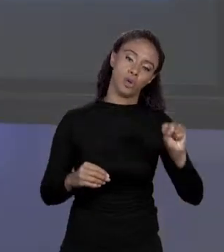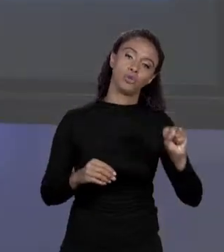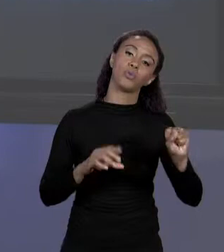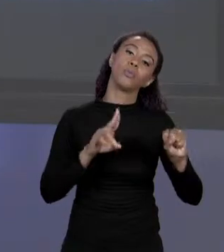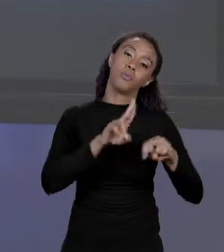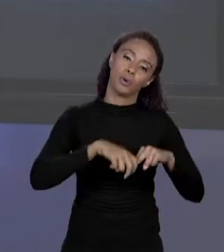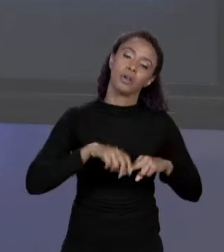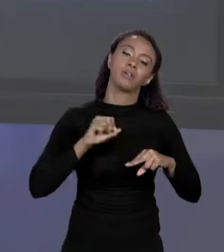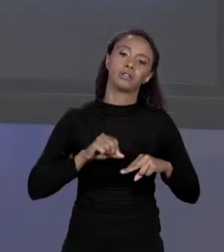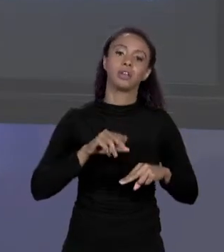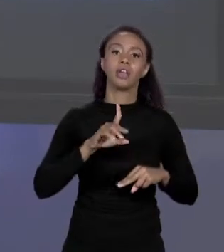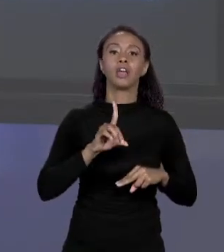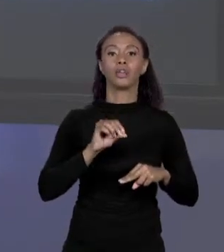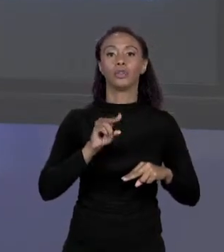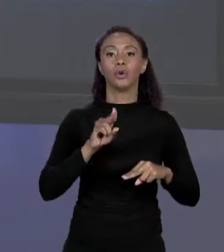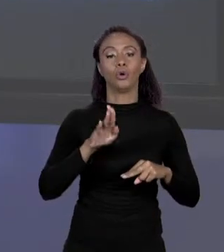SERIA 4, ENTÃO DEPENDE DO TIPO